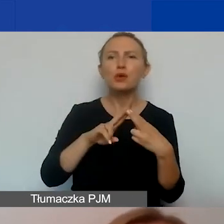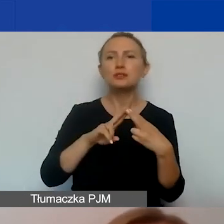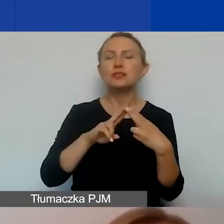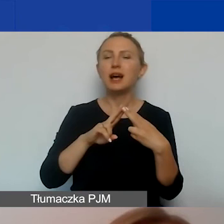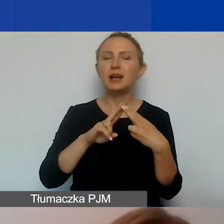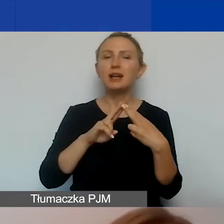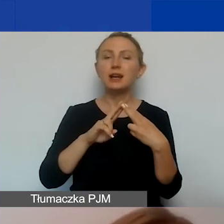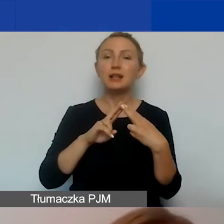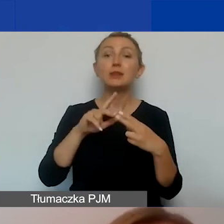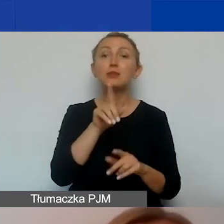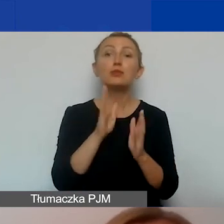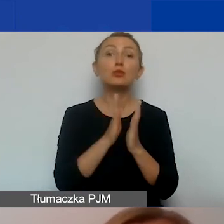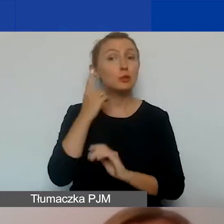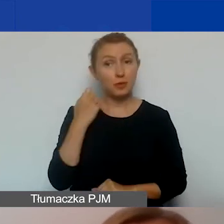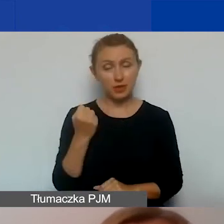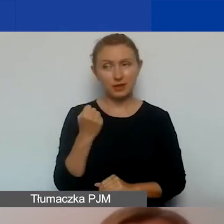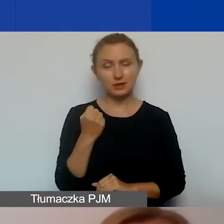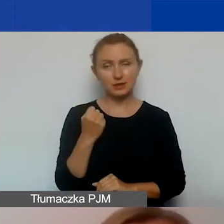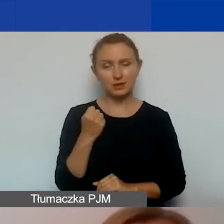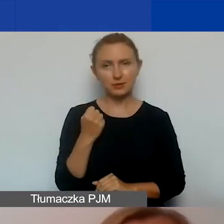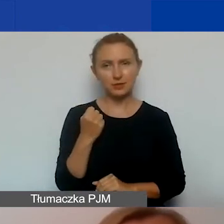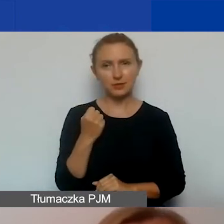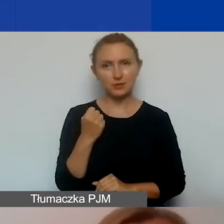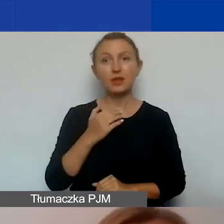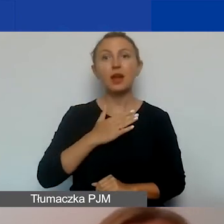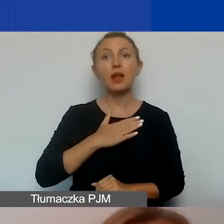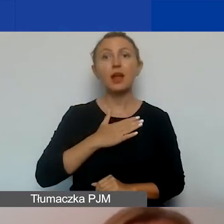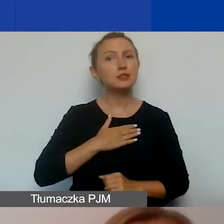pamiętajcie o tym, że w ramach naszego dużego zespołu